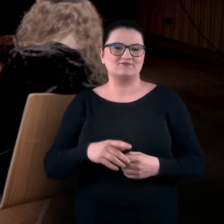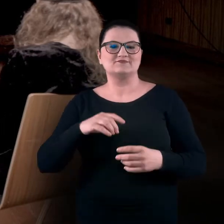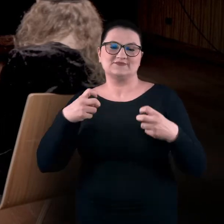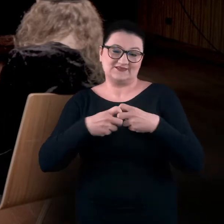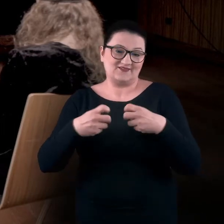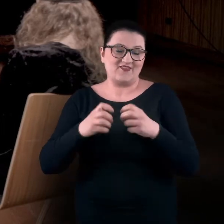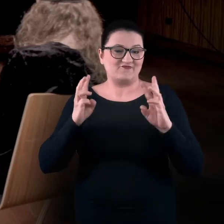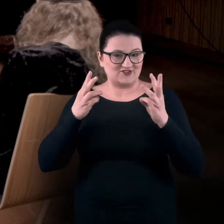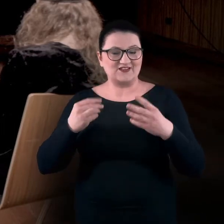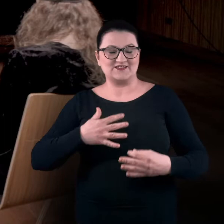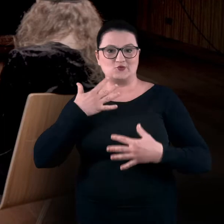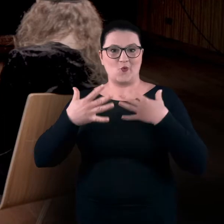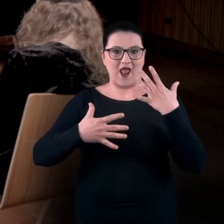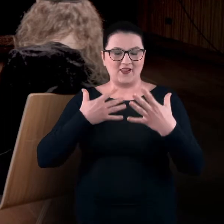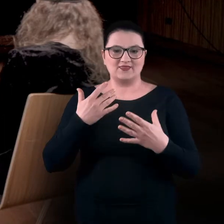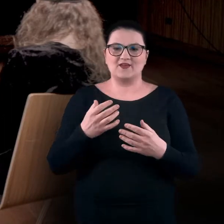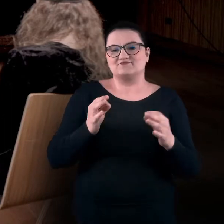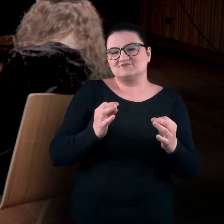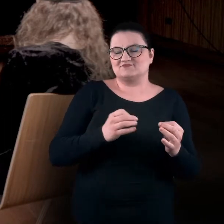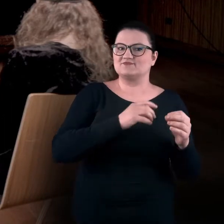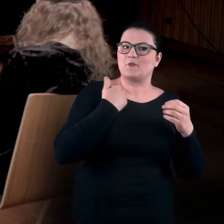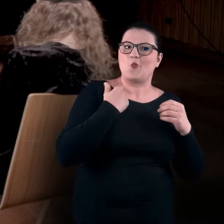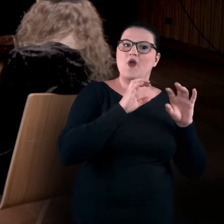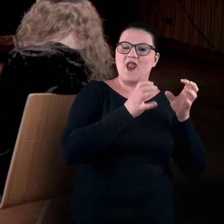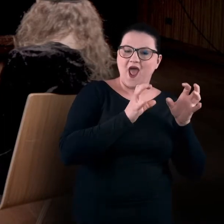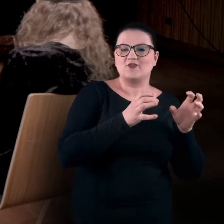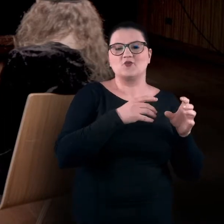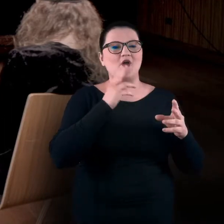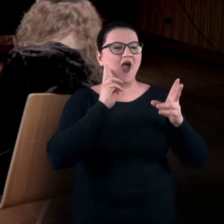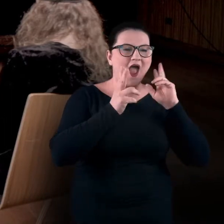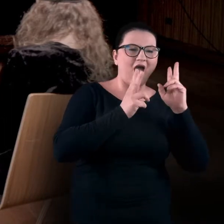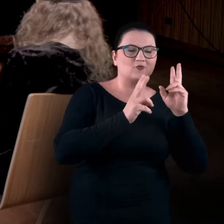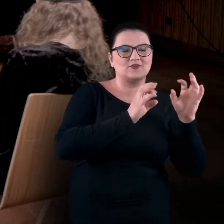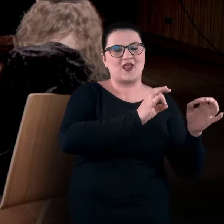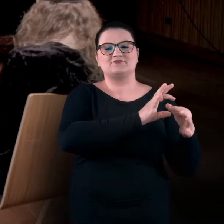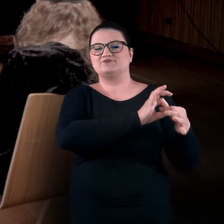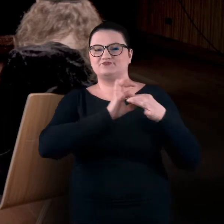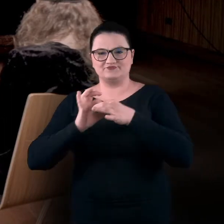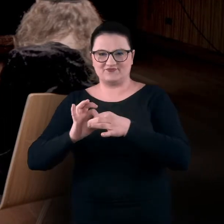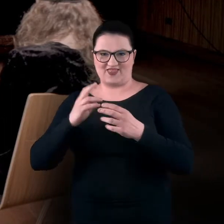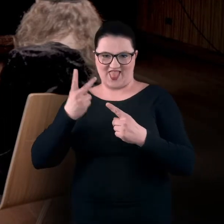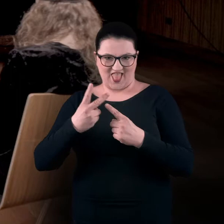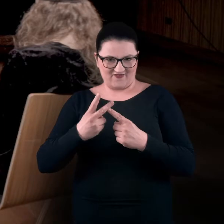Tym razem przenieśliśmy się z sytuacji audialnej, radiowej, do trochę bardziej telewizyjnej.